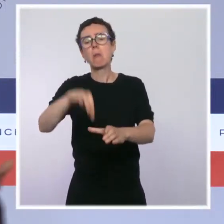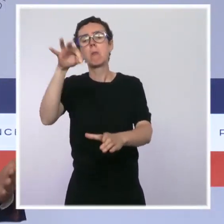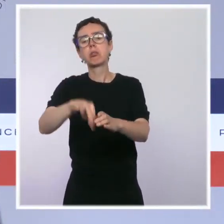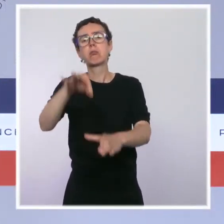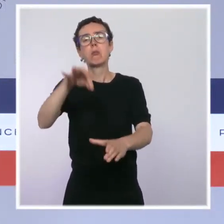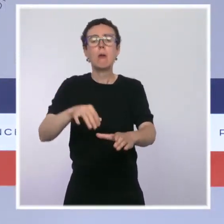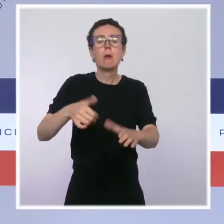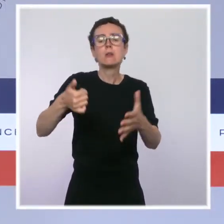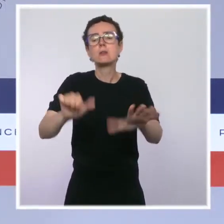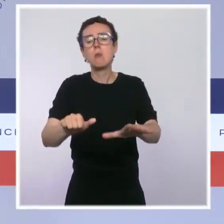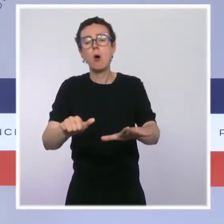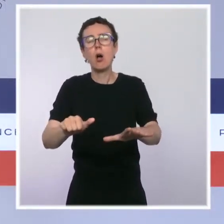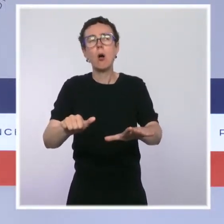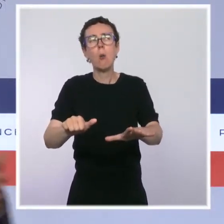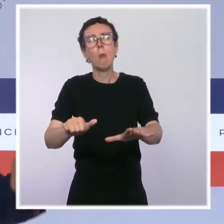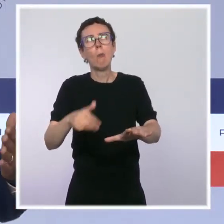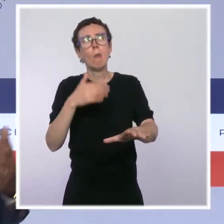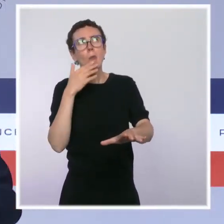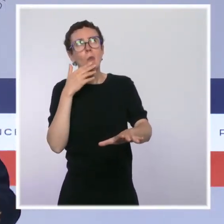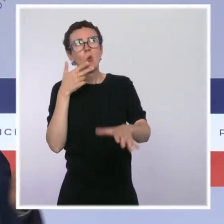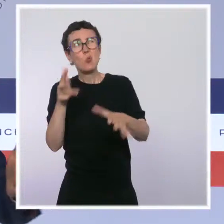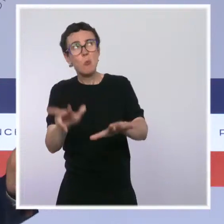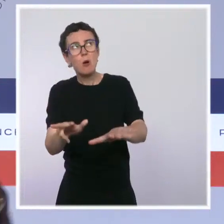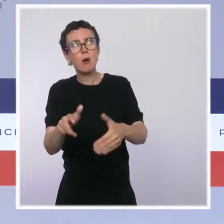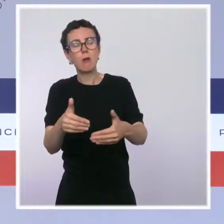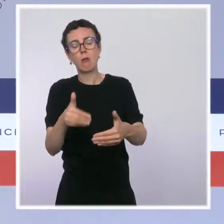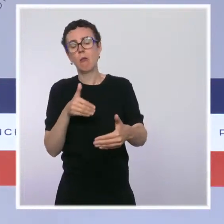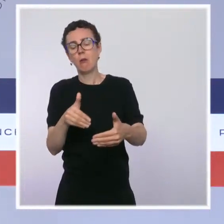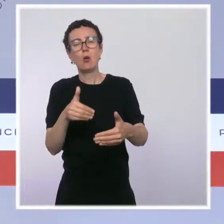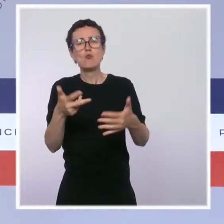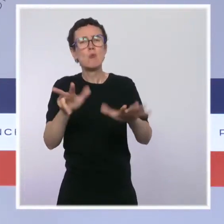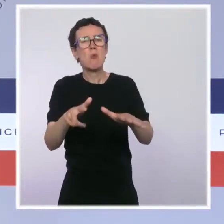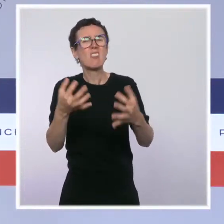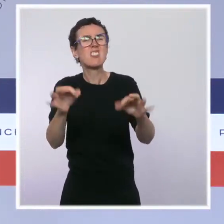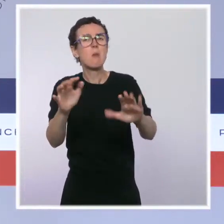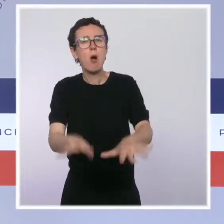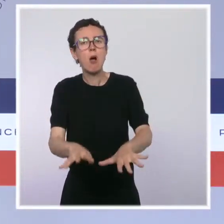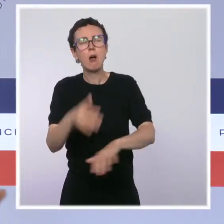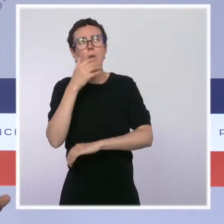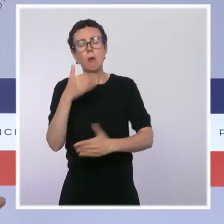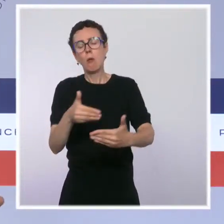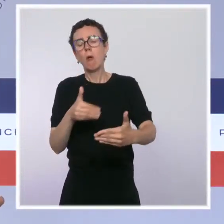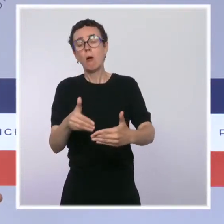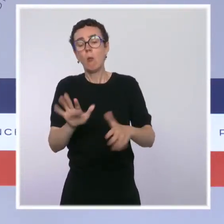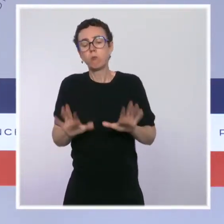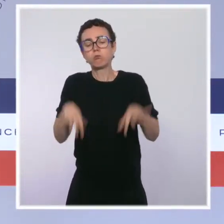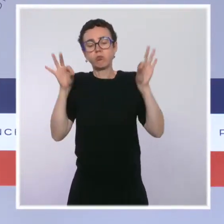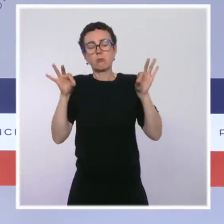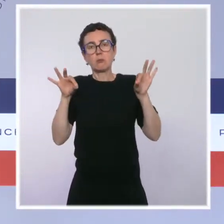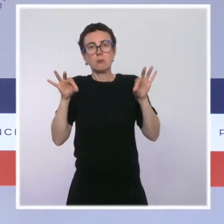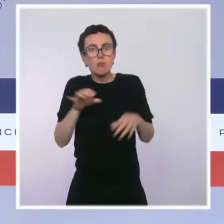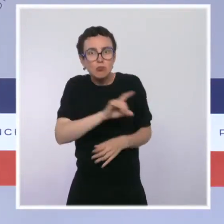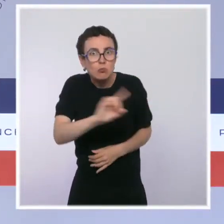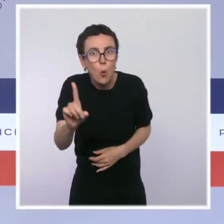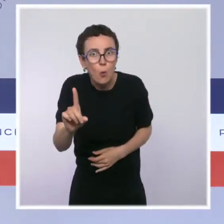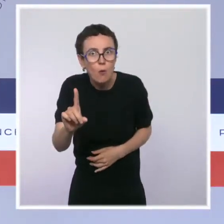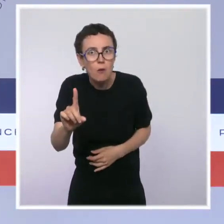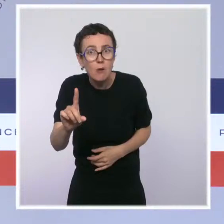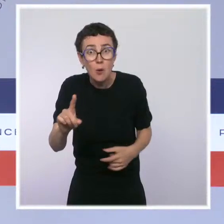il y a une élection présidentielle dans 8 ou 10 mois, on va arrêter d'agir. Non ! Évidemment, que jusqu'au dernier moment, on continuera à agir.